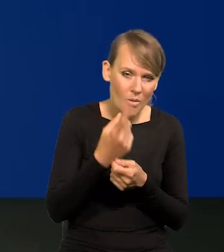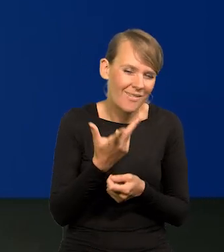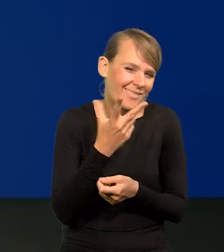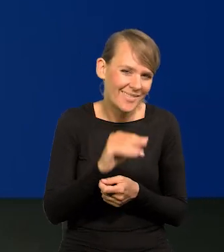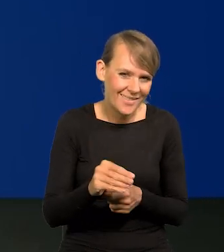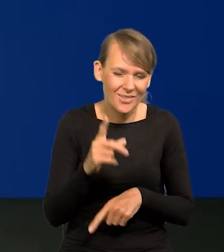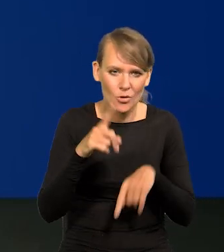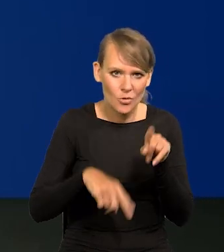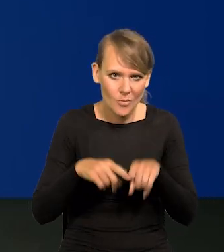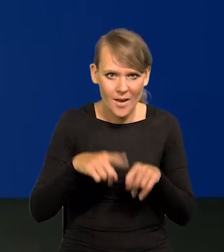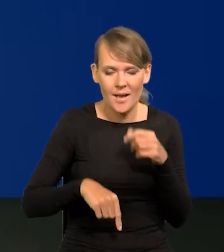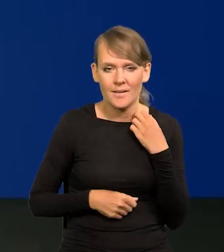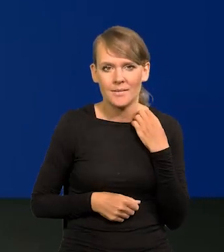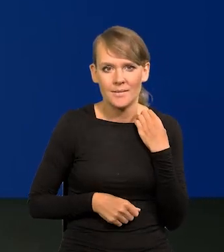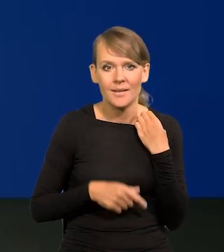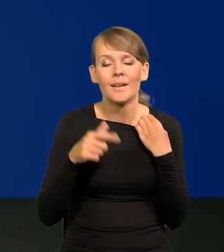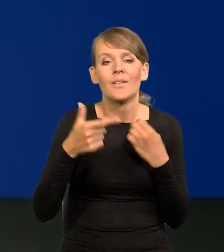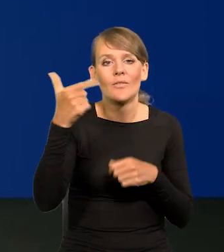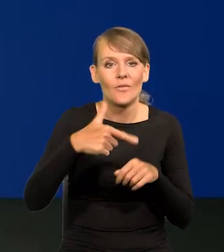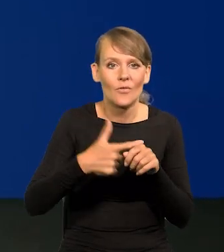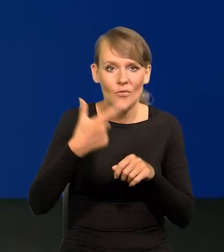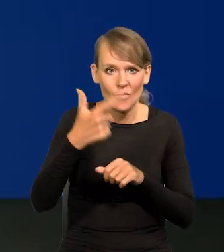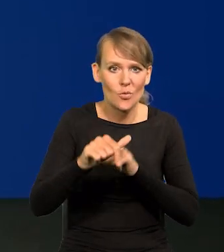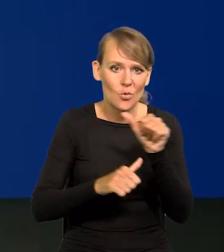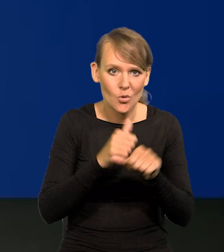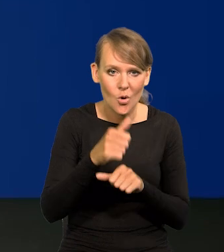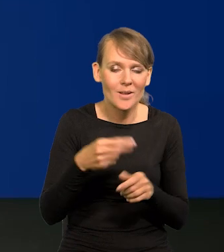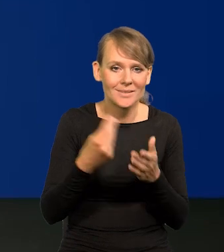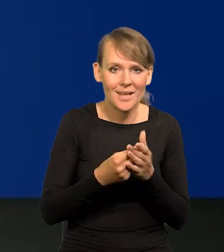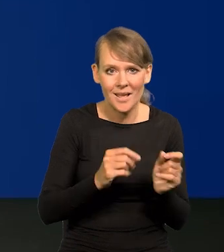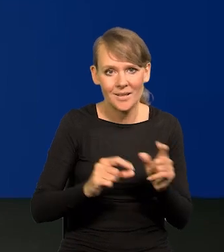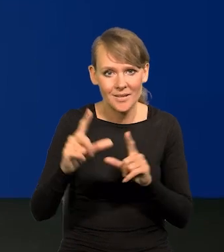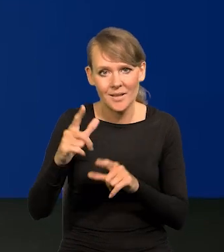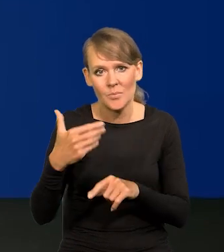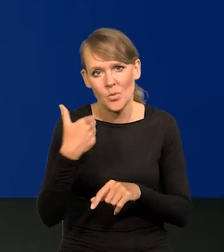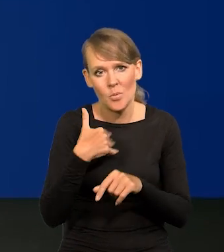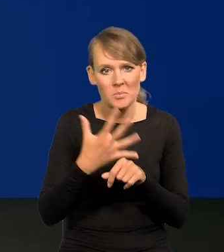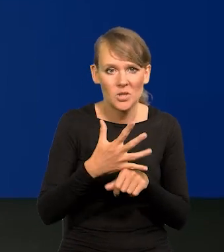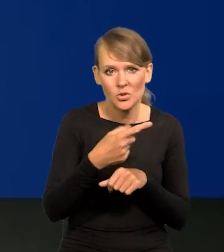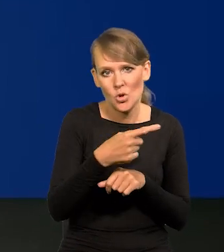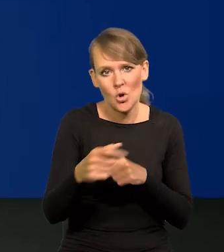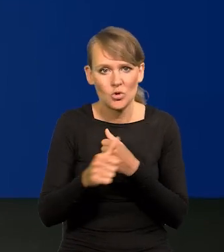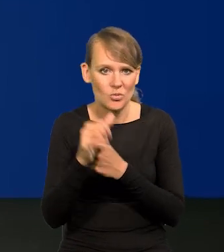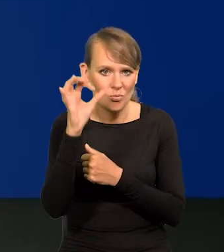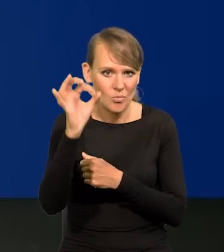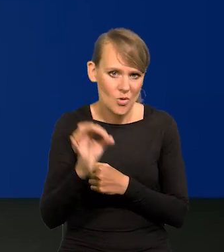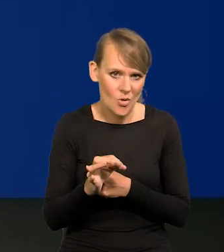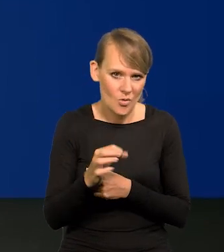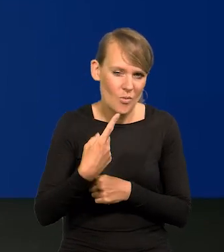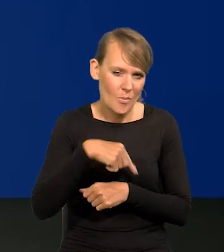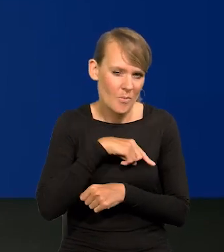mówię, u nas te ceny rosły w 2022 r. 50-60% według naszych szacunków NBP-owskich